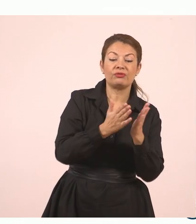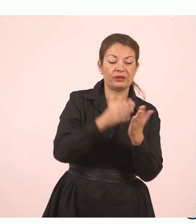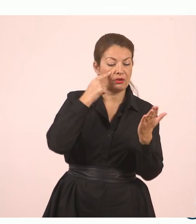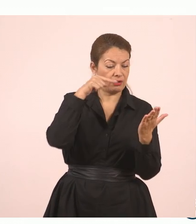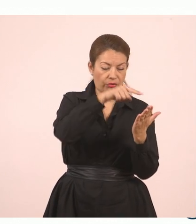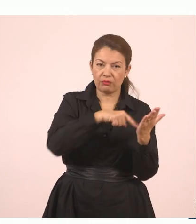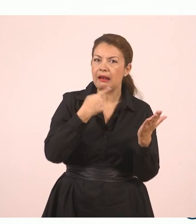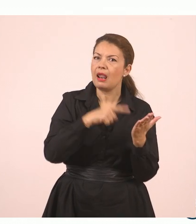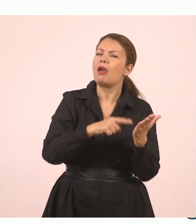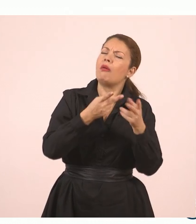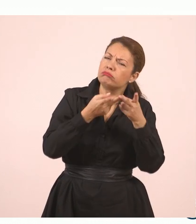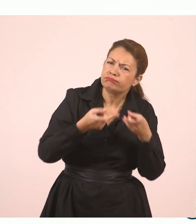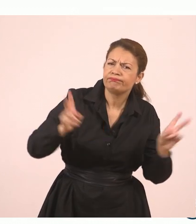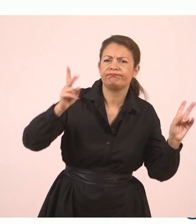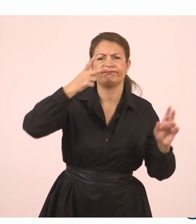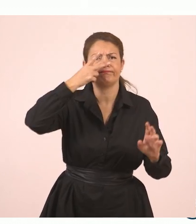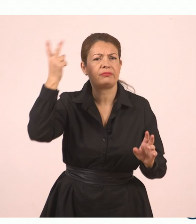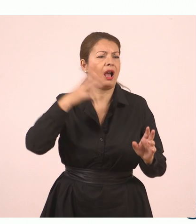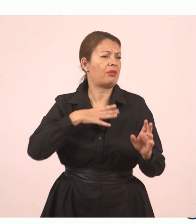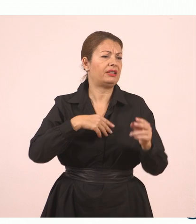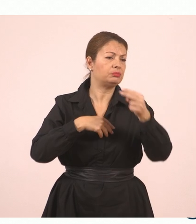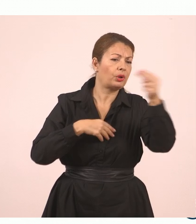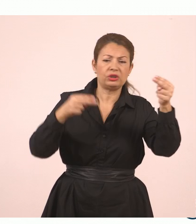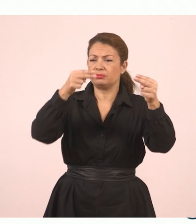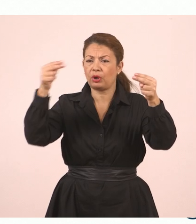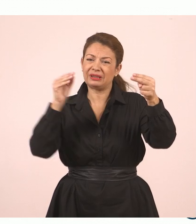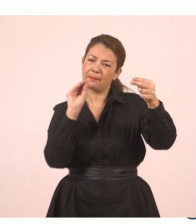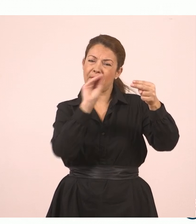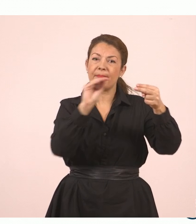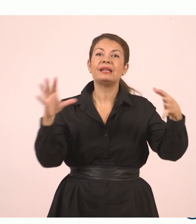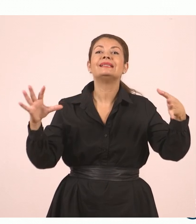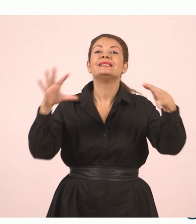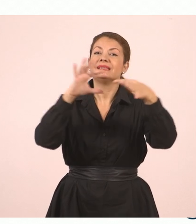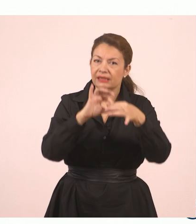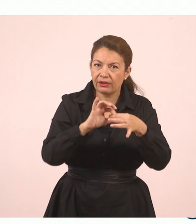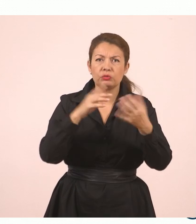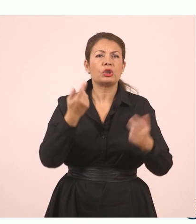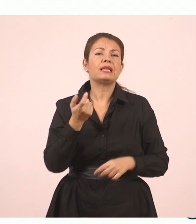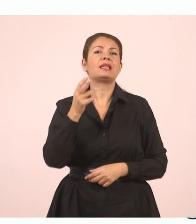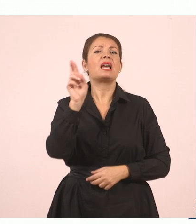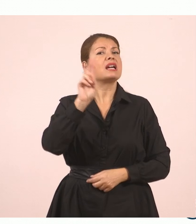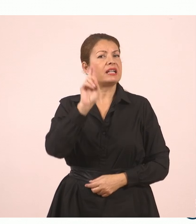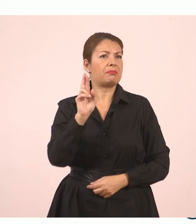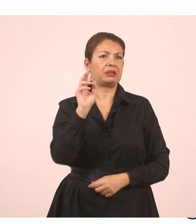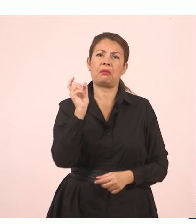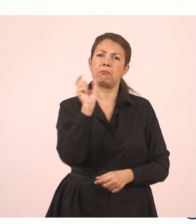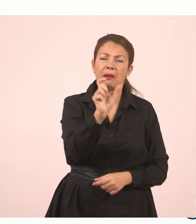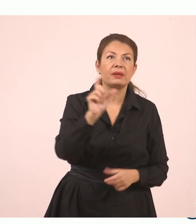συνδέσμους για να ενώσουμε τις προτάσεις. Ή να χρησιμοποιούμε ρήματα και ό,τι άλλο χρειάζεται.